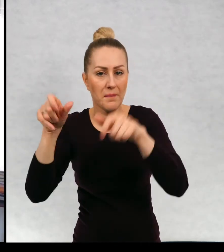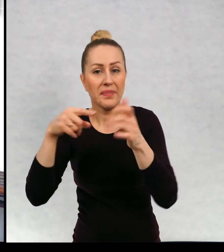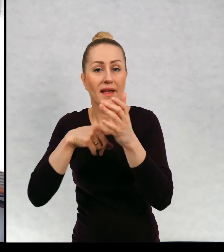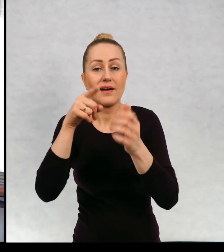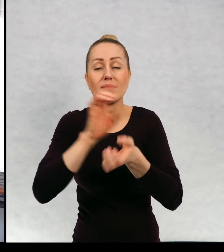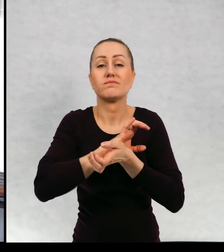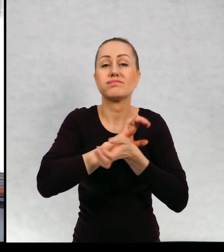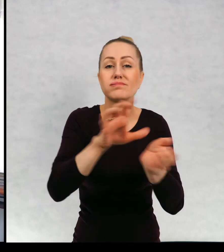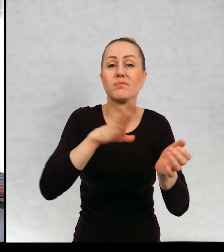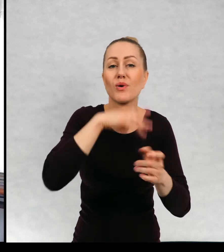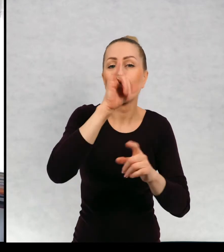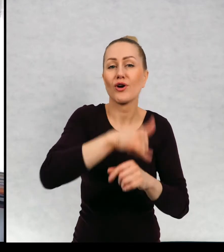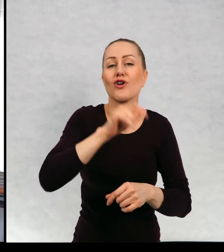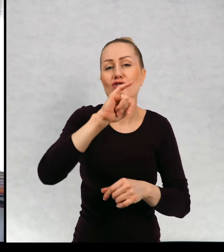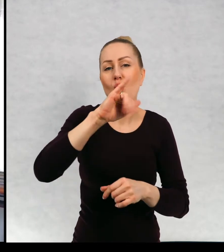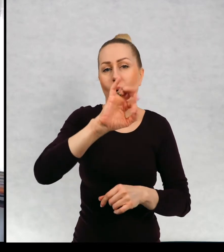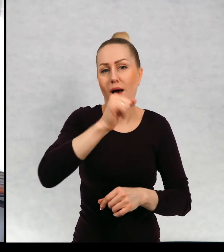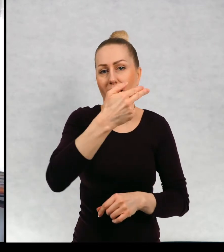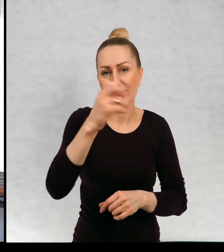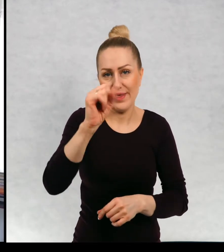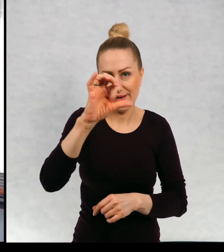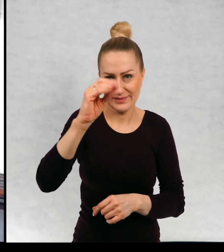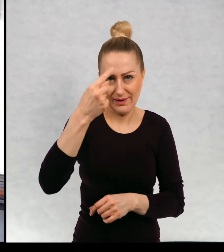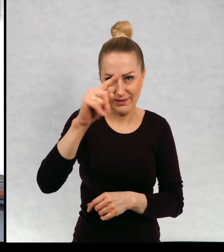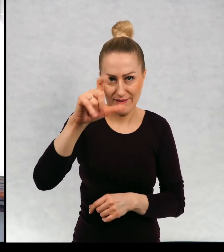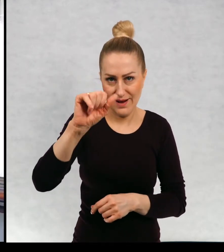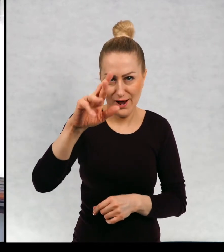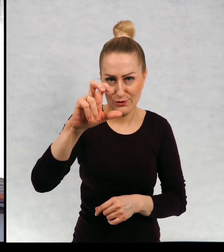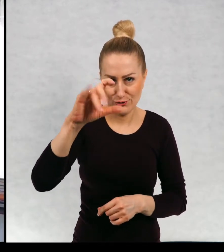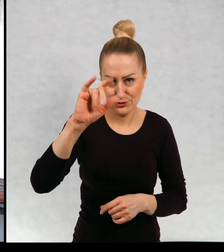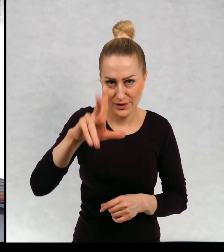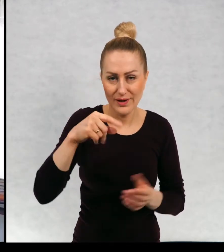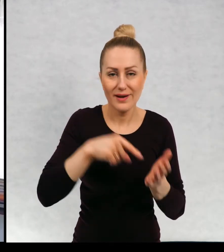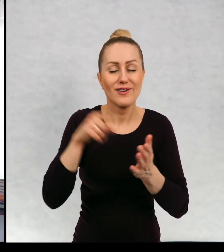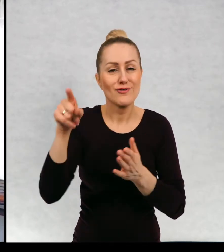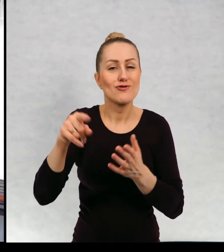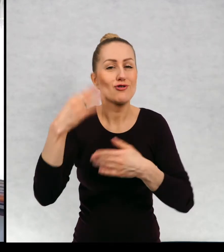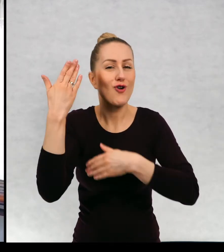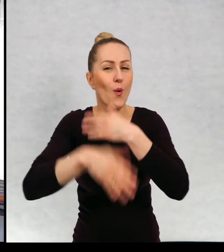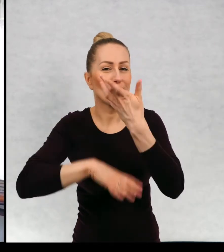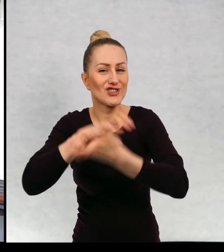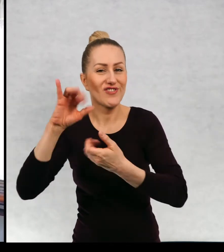Akurat to jest ilustrowany przez Joasię Siedlaczek. "Koniec świata i poziomki."